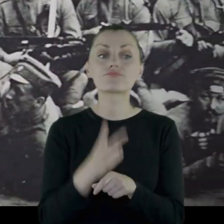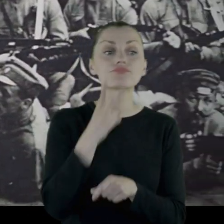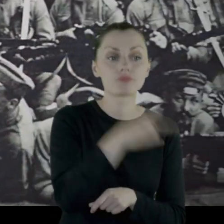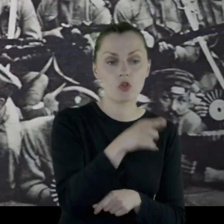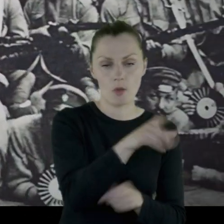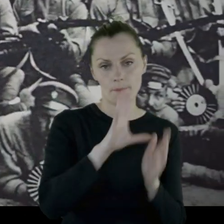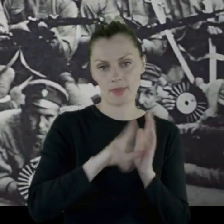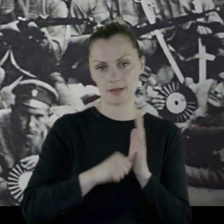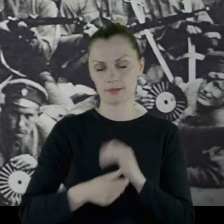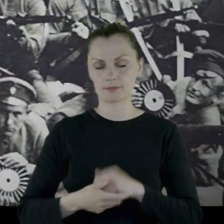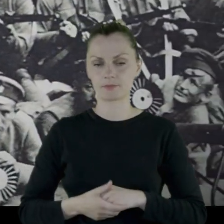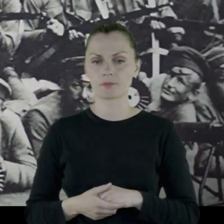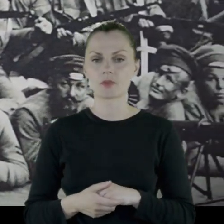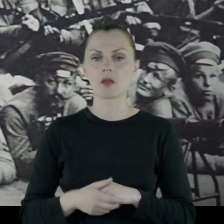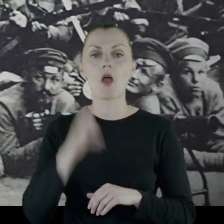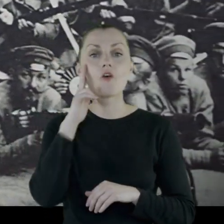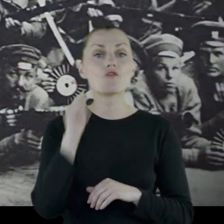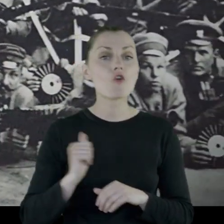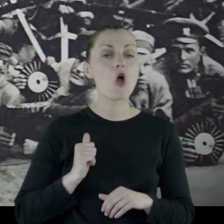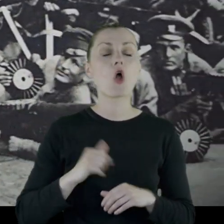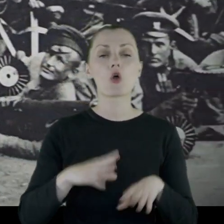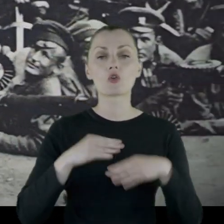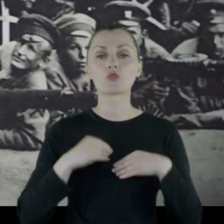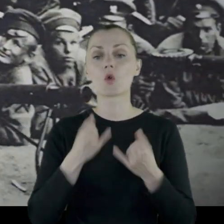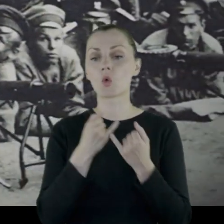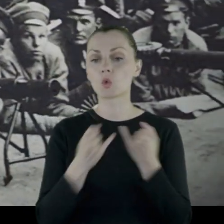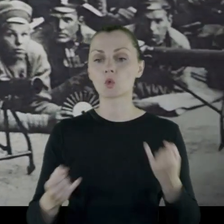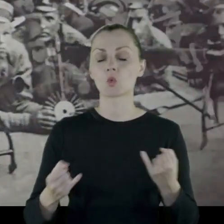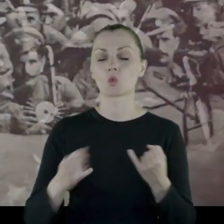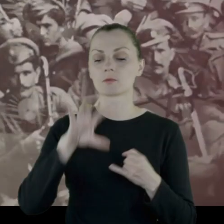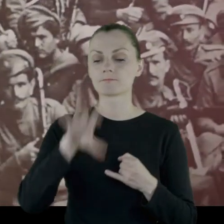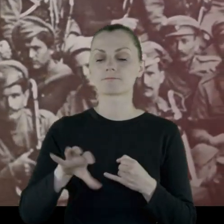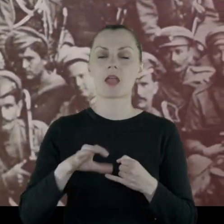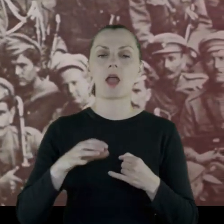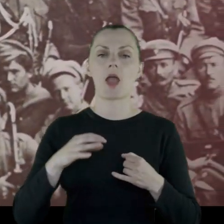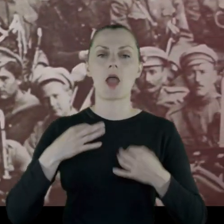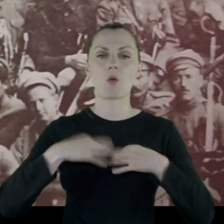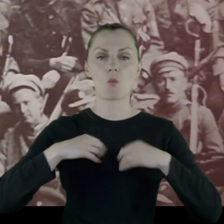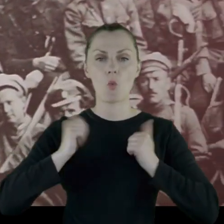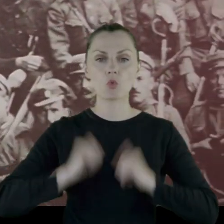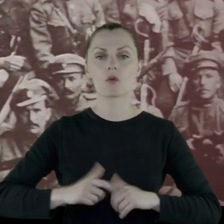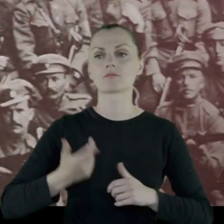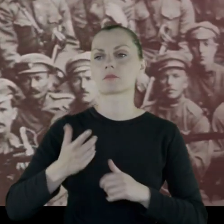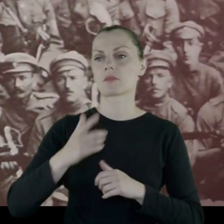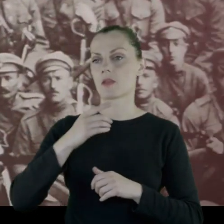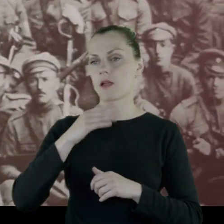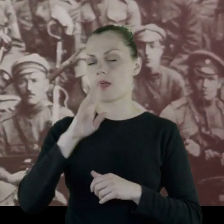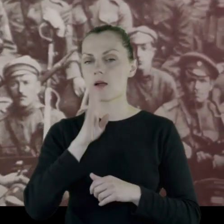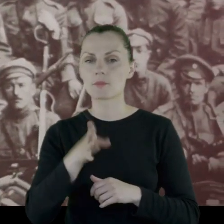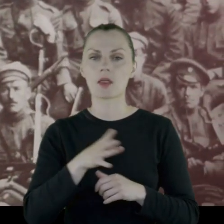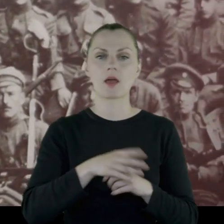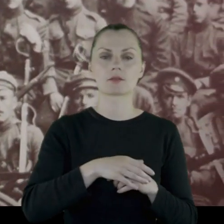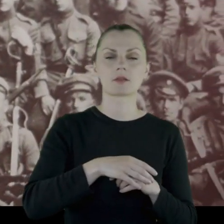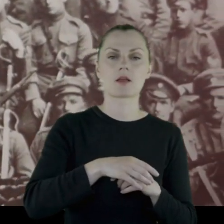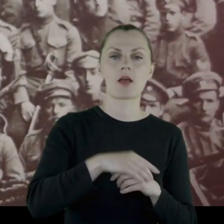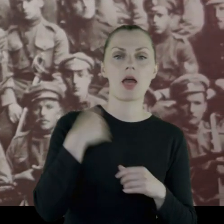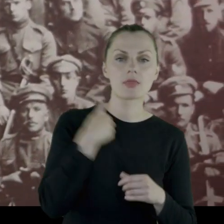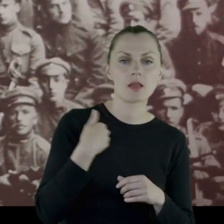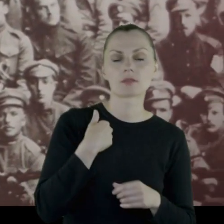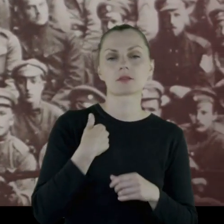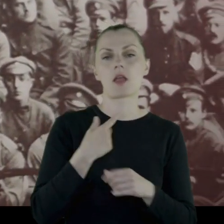Wojsko dostawało różne sorty mundurowe - sorty amerykańskie, angielskie, austriackie,